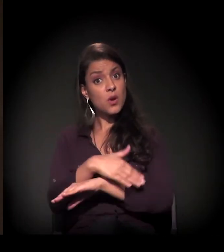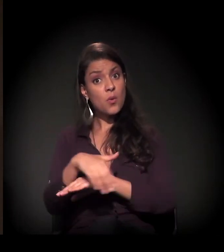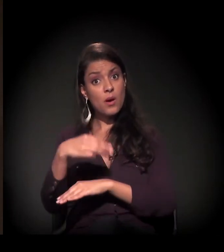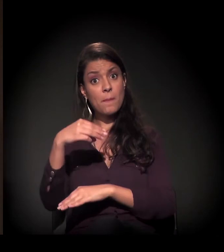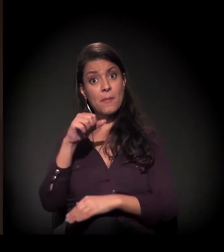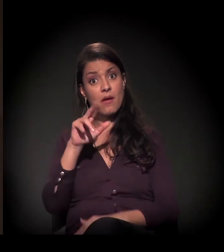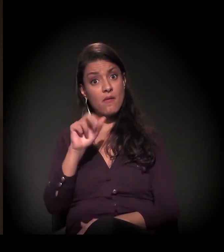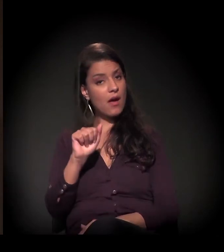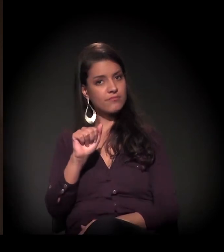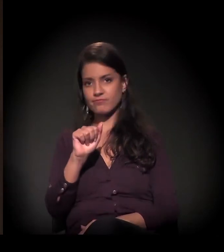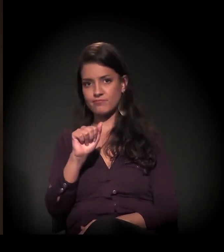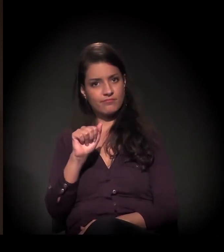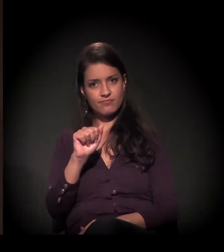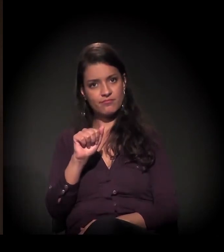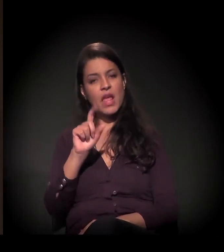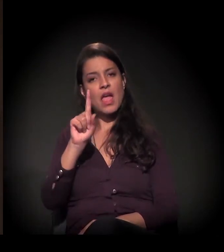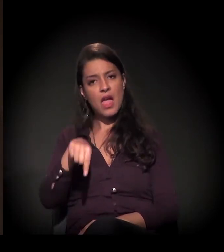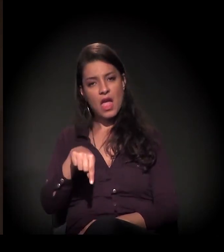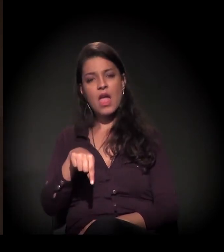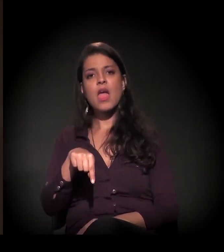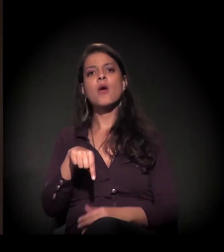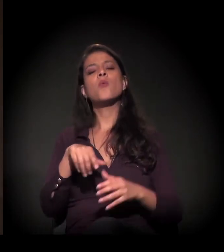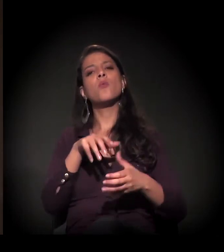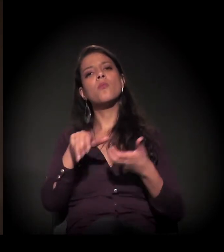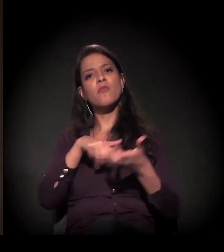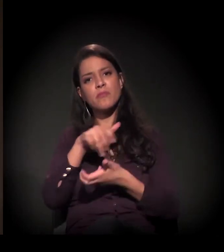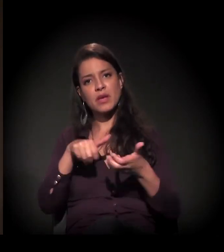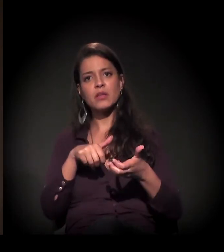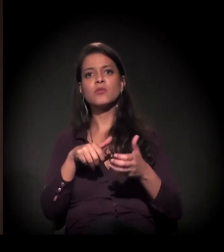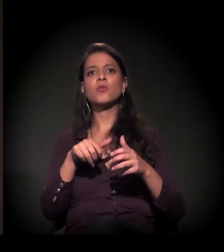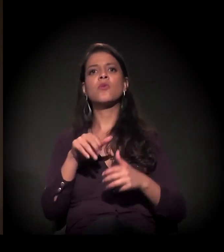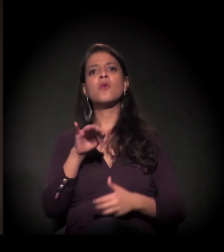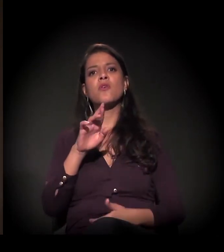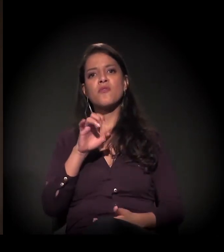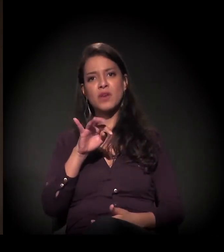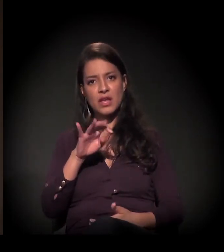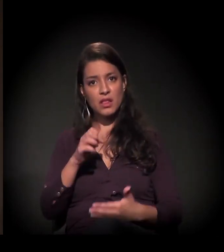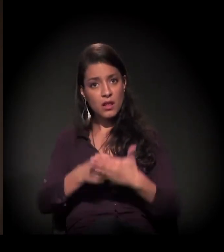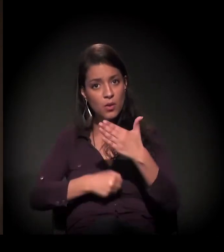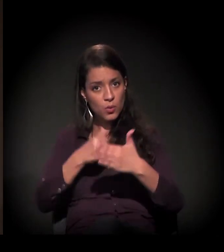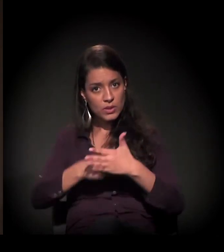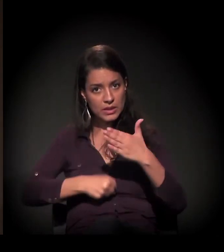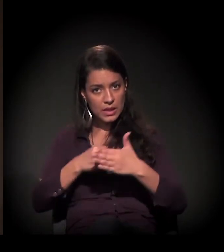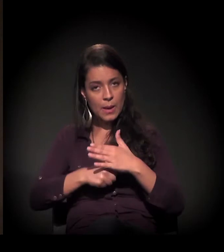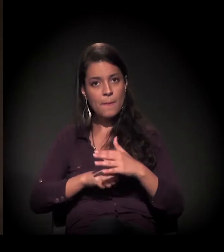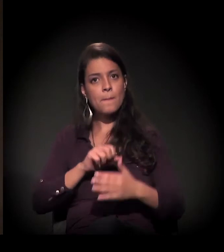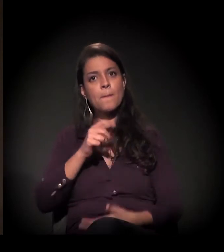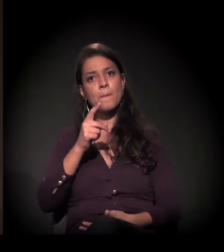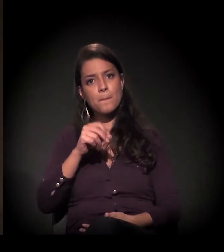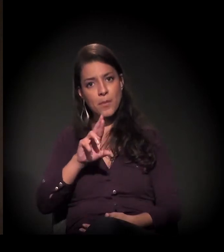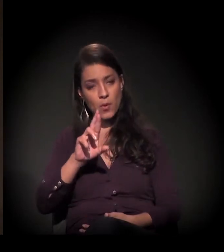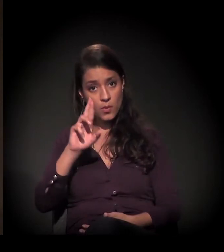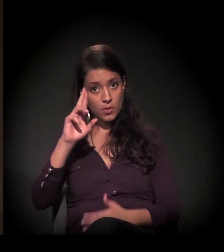que é organizada por um movimento chamado Frente de Luta por Moradia e outros movimentos, que atuam também ali dentro da ocupação...